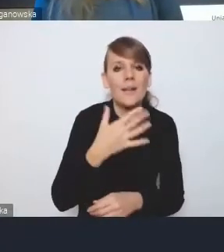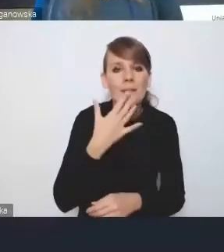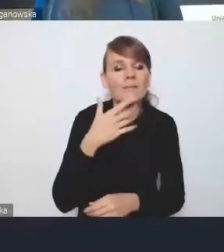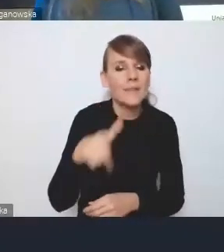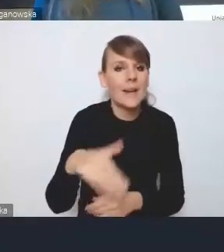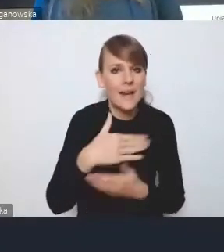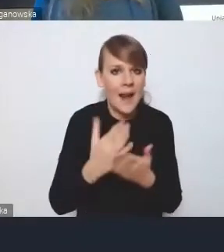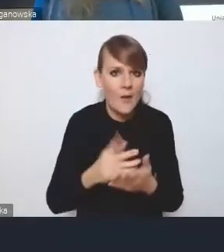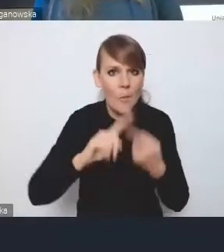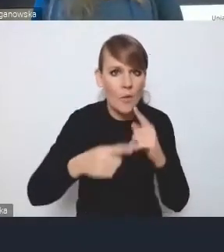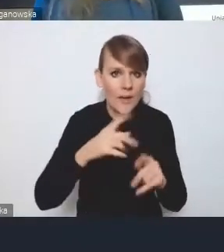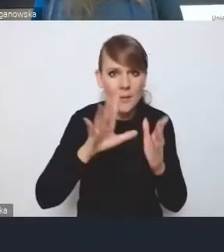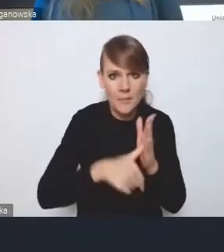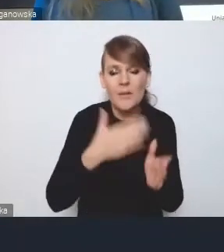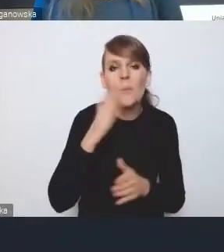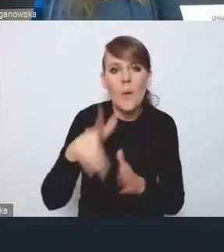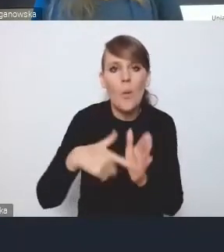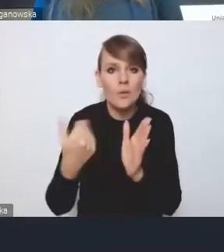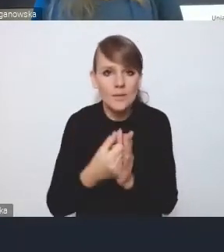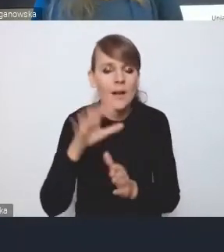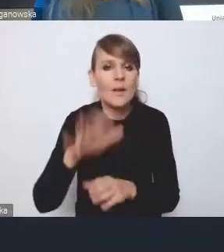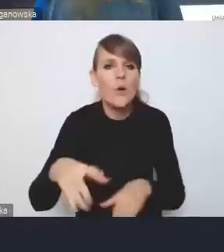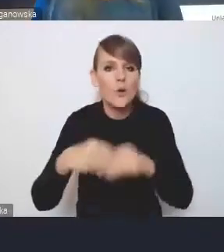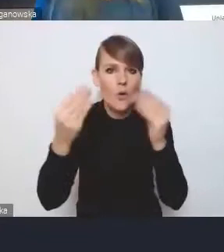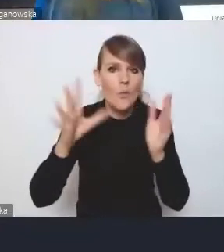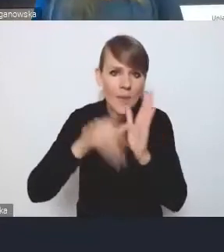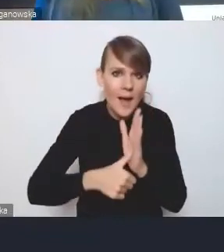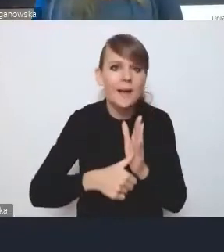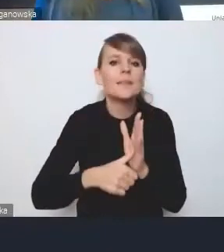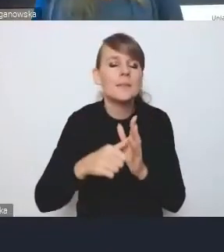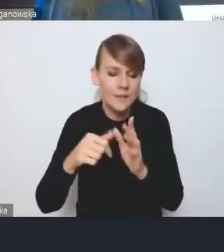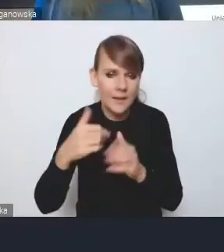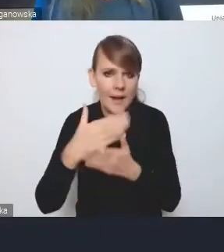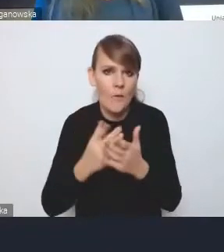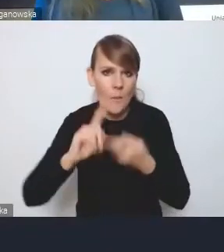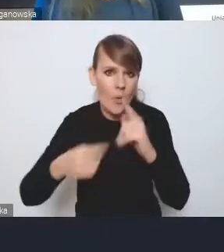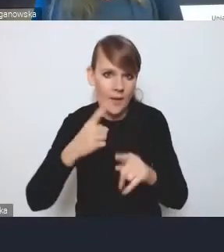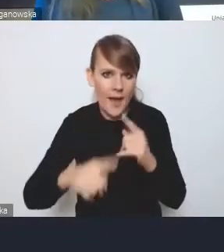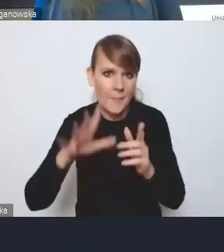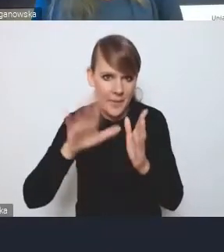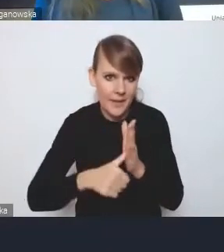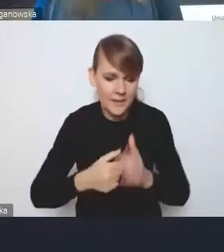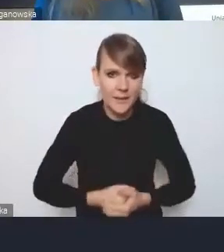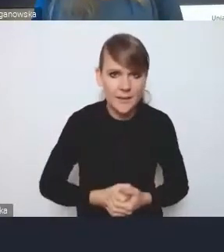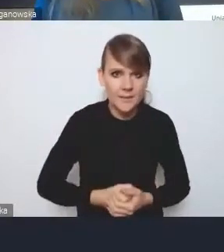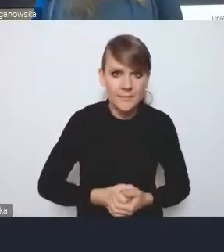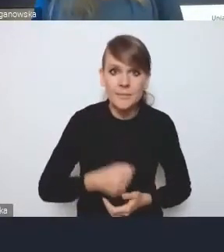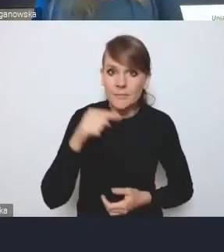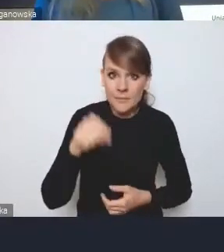ustawie o rozwoju miast i Krajowej Polityce Miejskiej, bo oczywiście po to, żeby taką koordynację